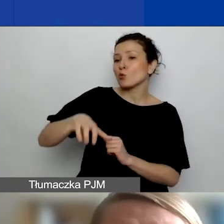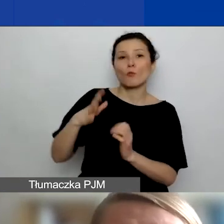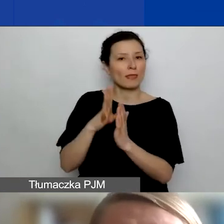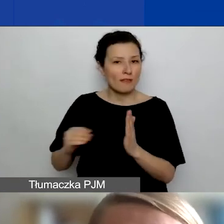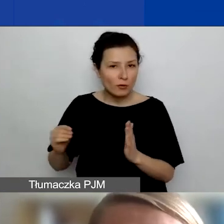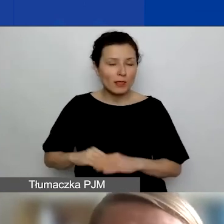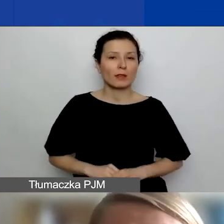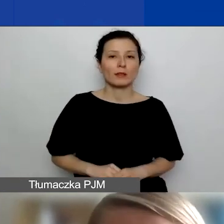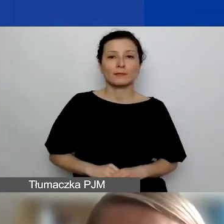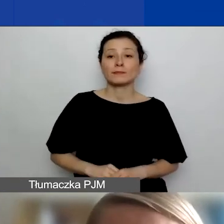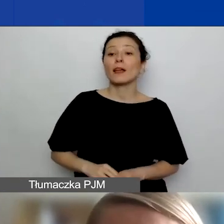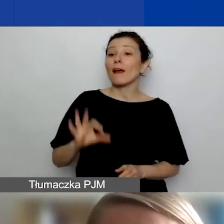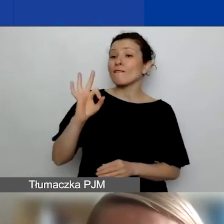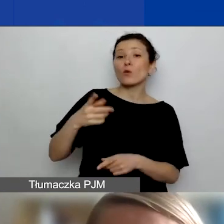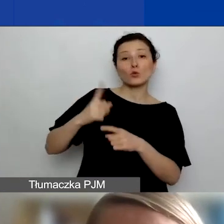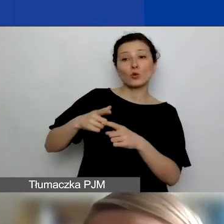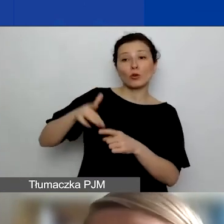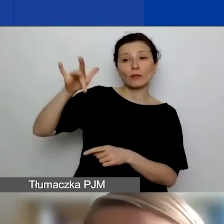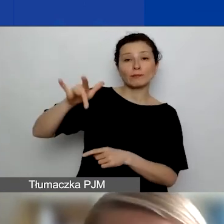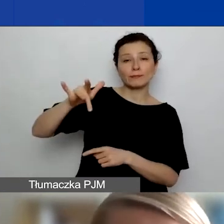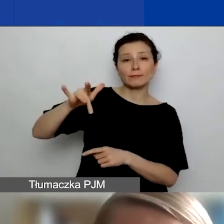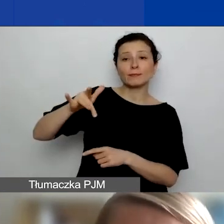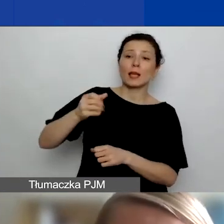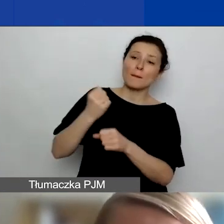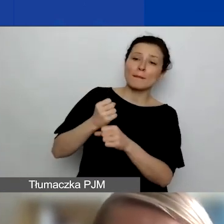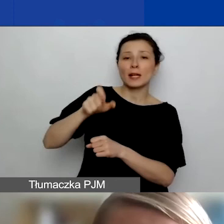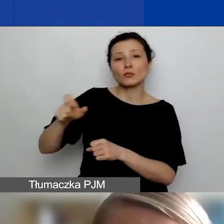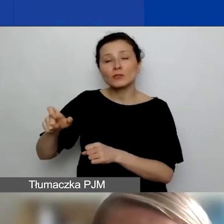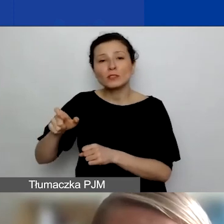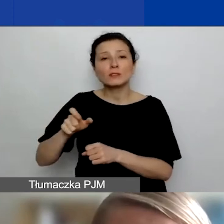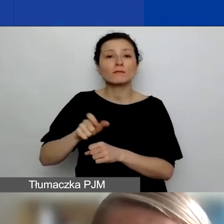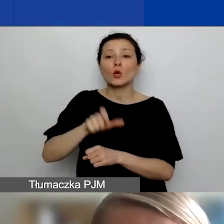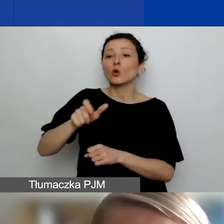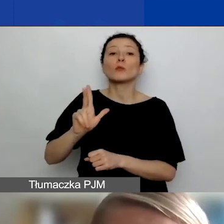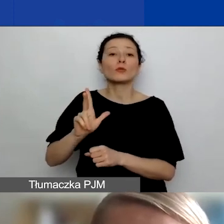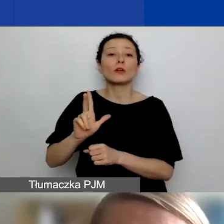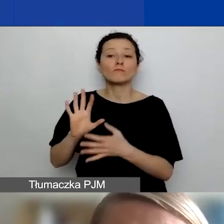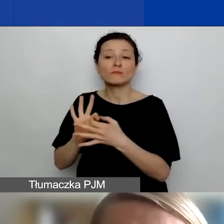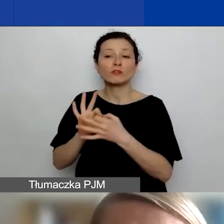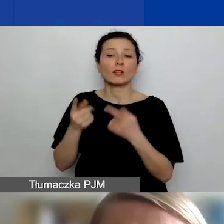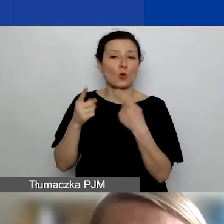której członkowie, pracownicy, osoby z tą organizacją związane